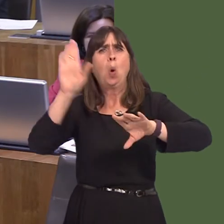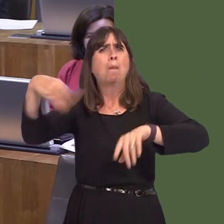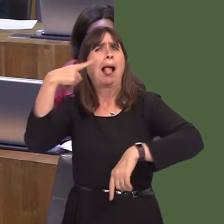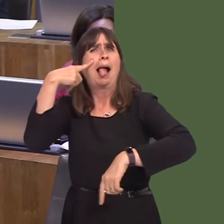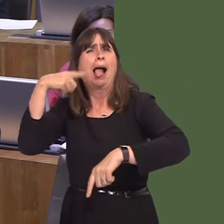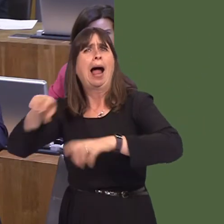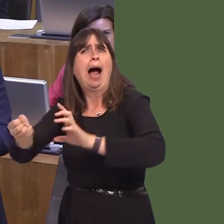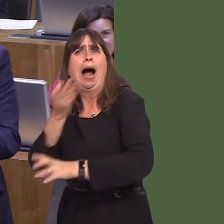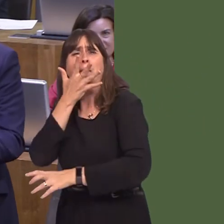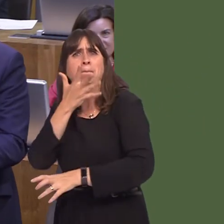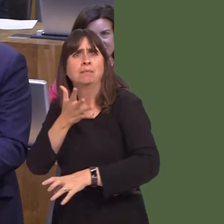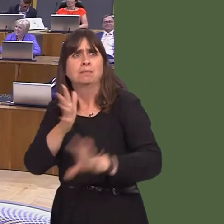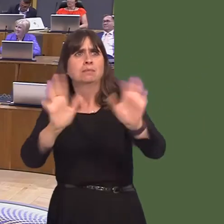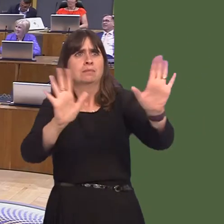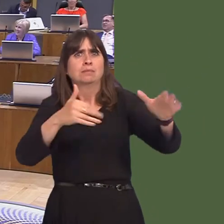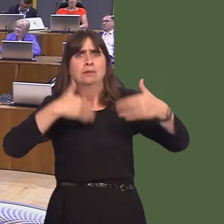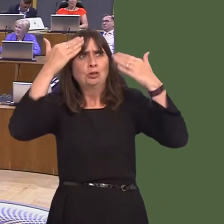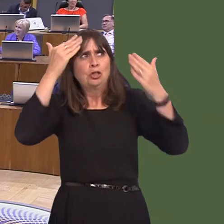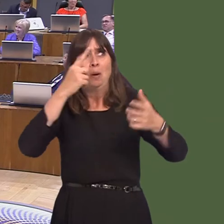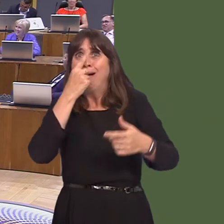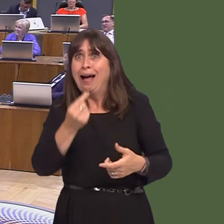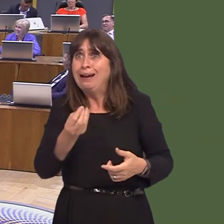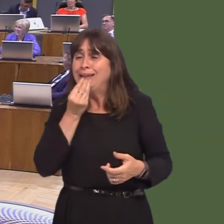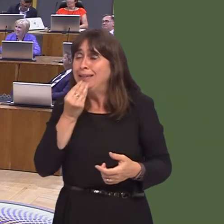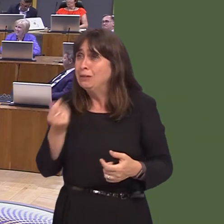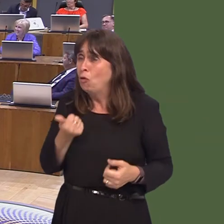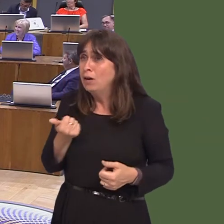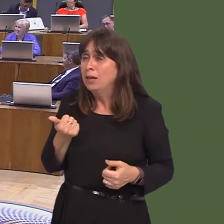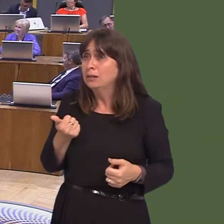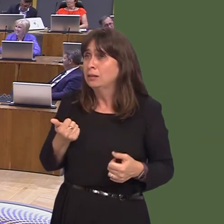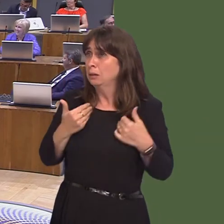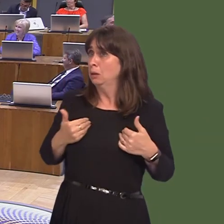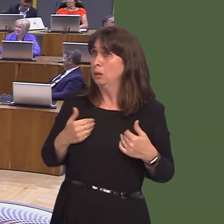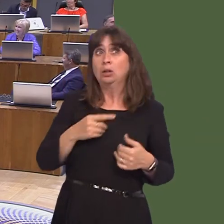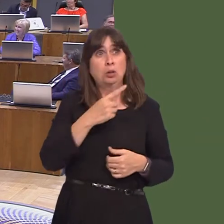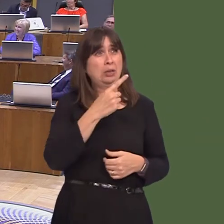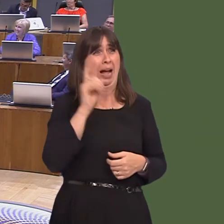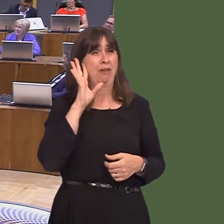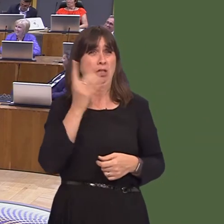it's been fully tested. The leader of the house tells me it's quite horrible; I won't